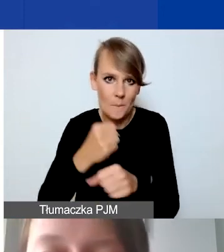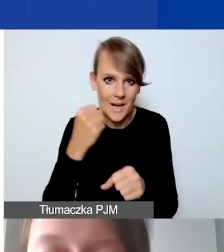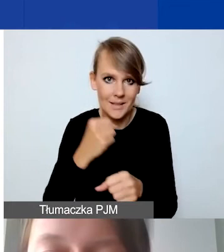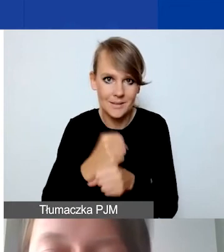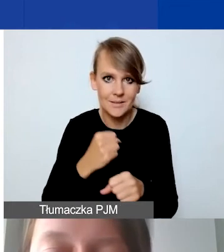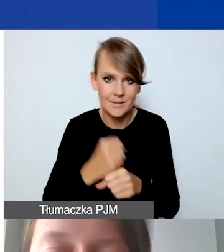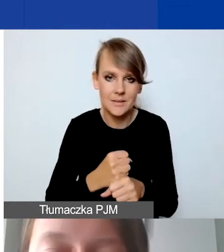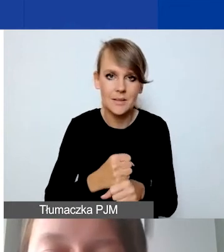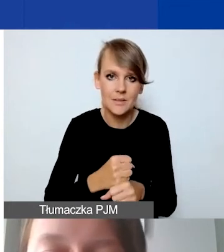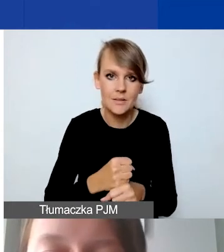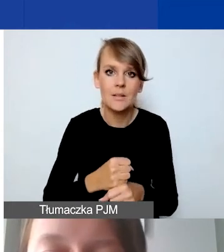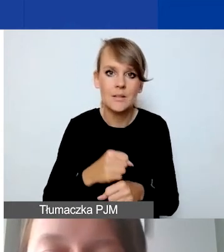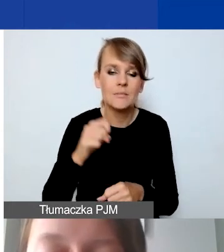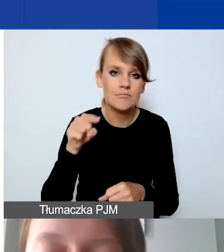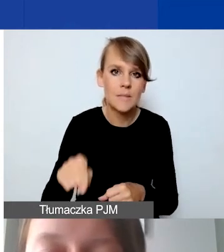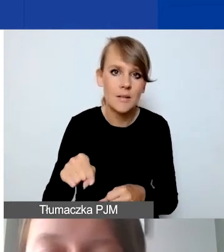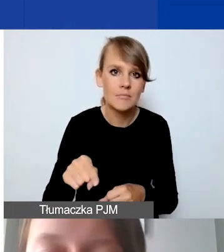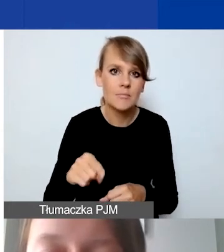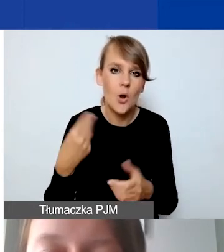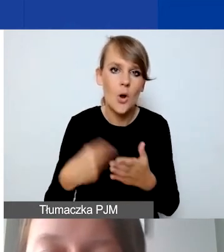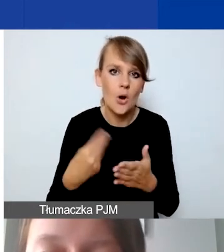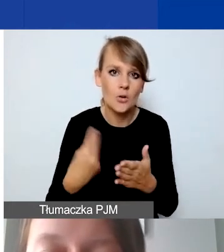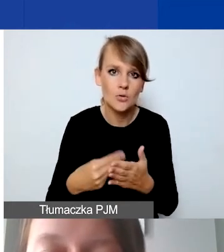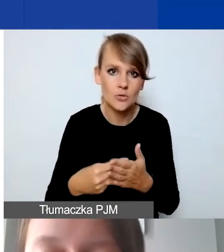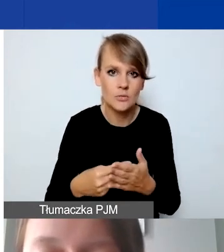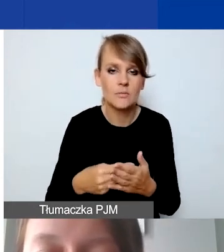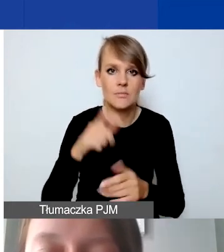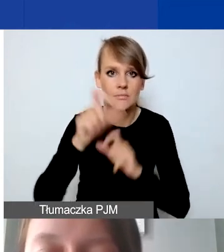określonego kosztu personelu,